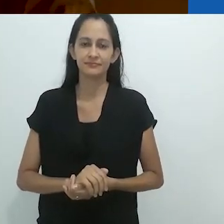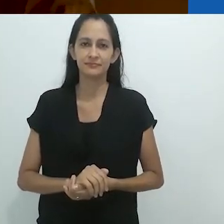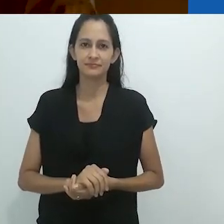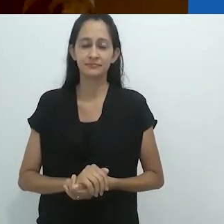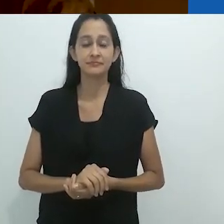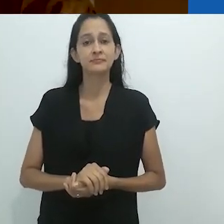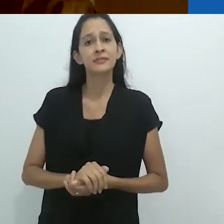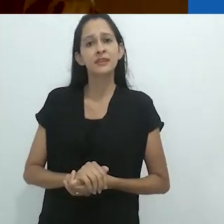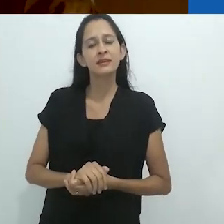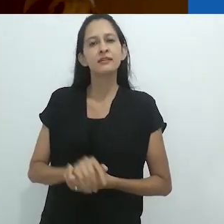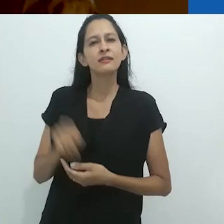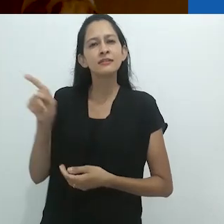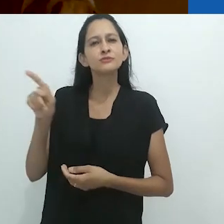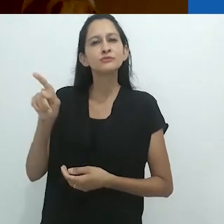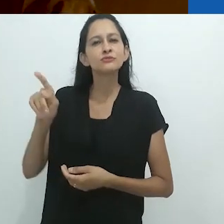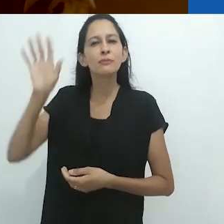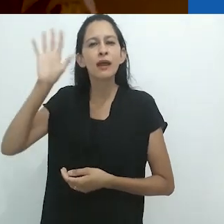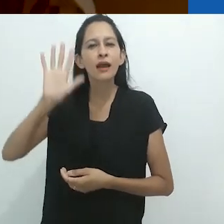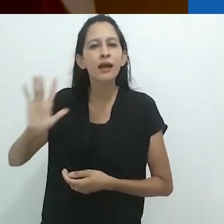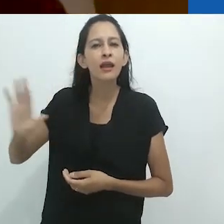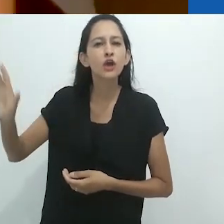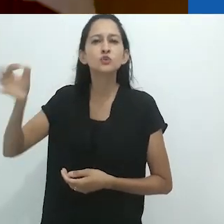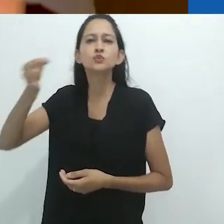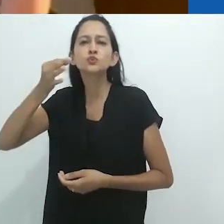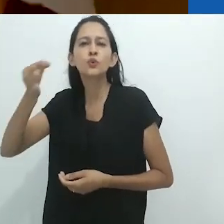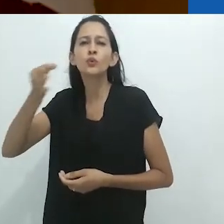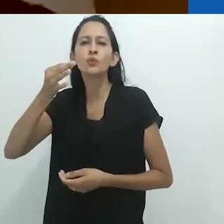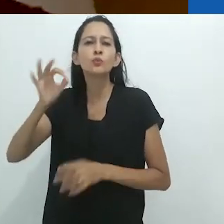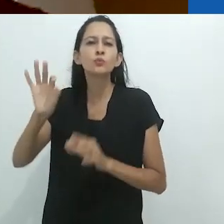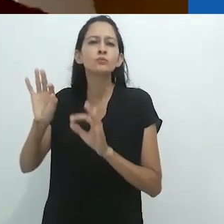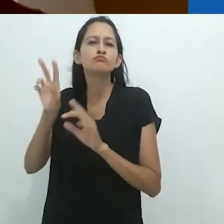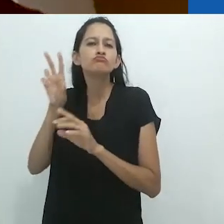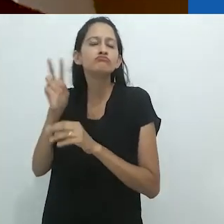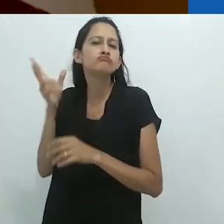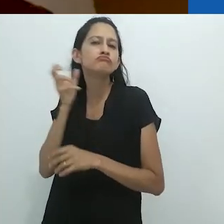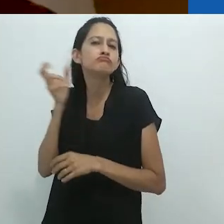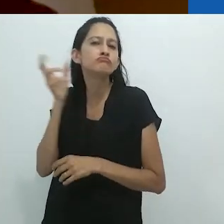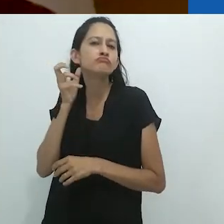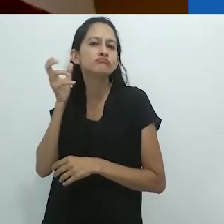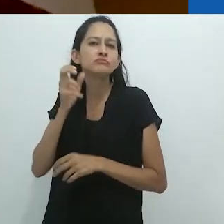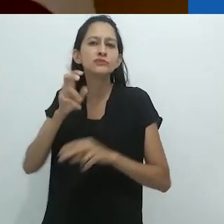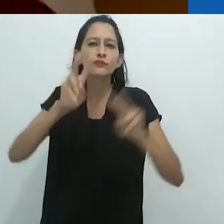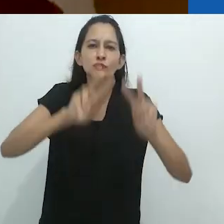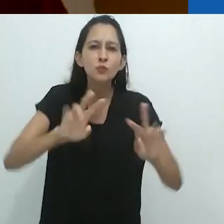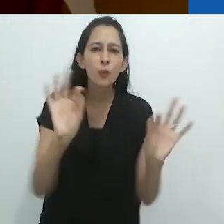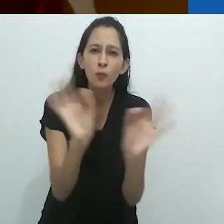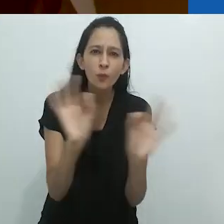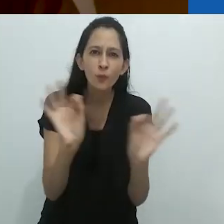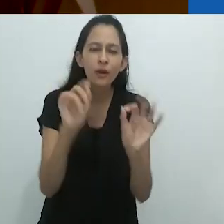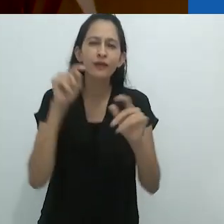O fato de ser não visual era o ponto chave.